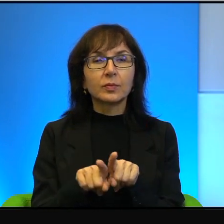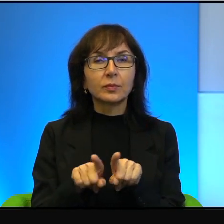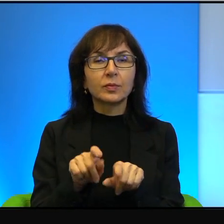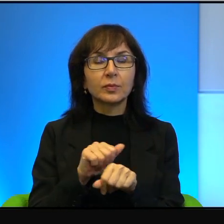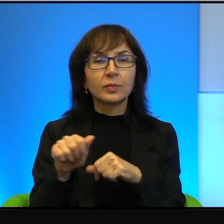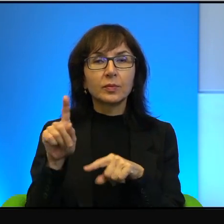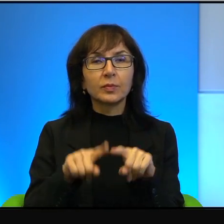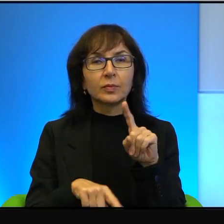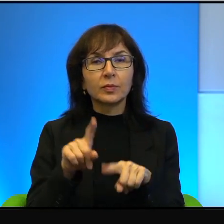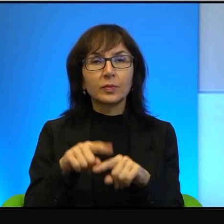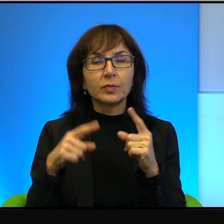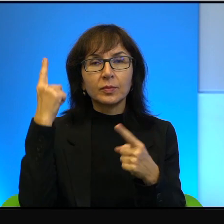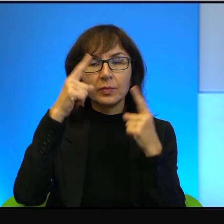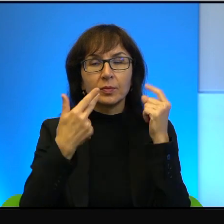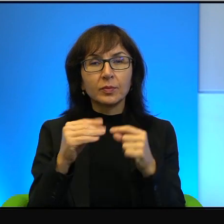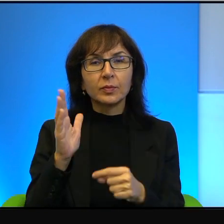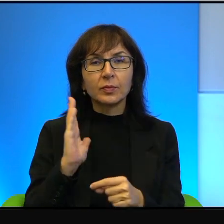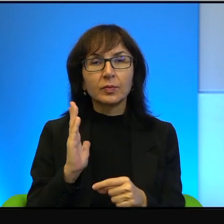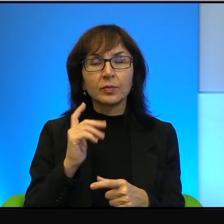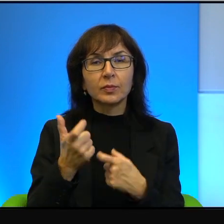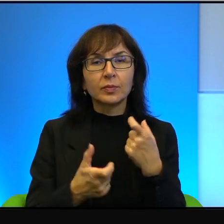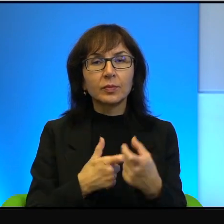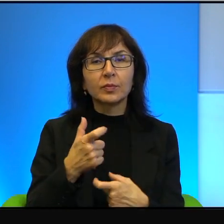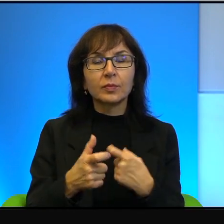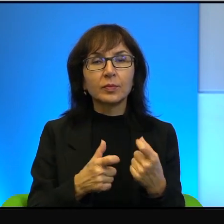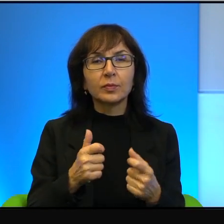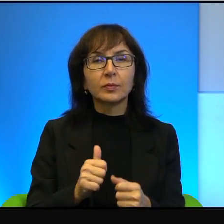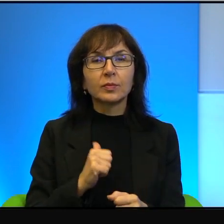ale myślę, że nie warto tego robić, żeby wybierać stronę.